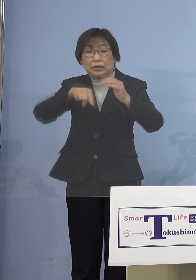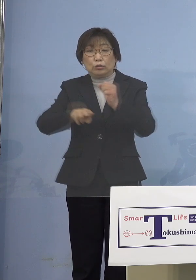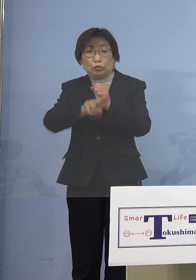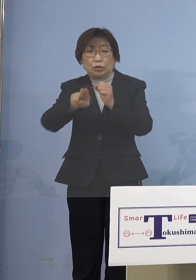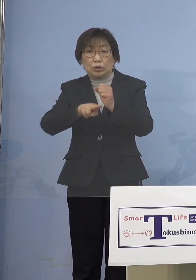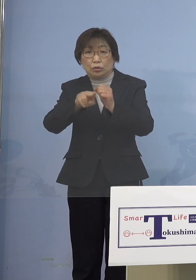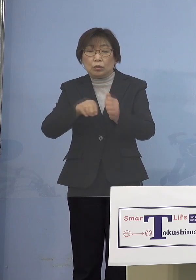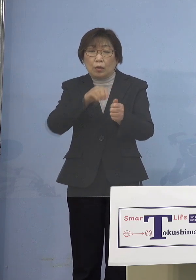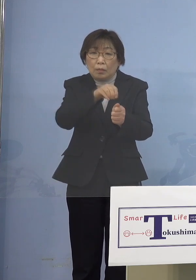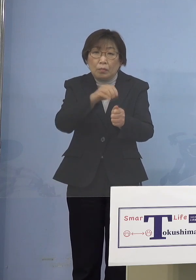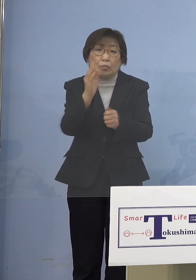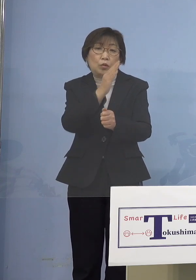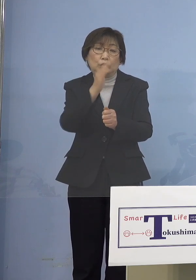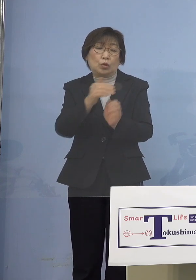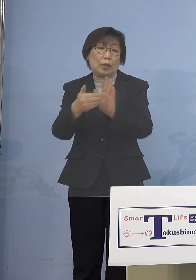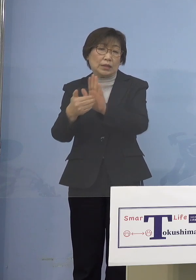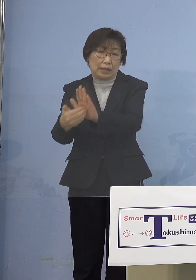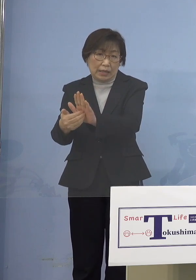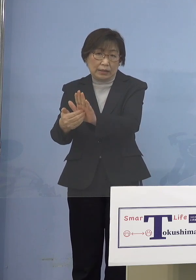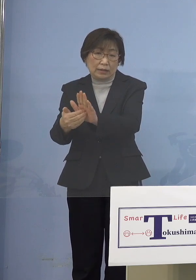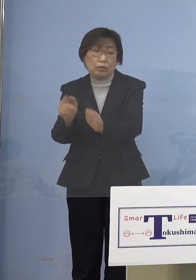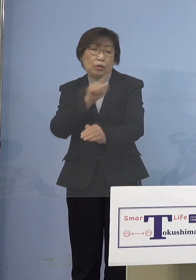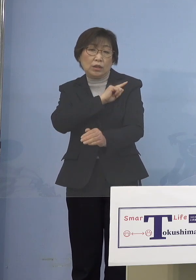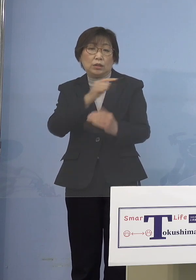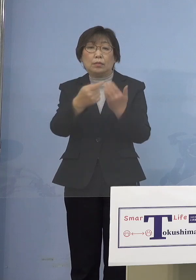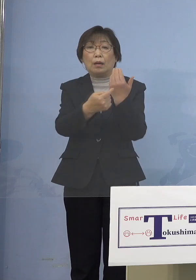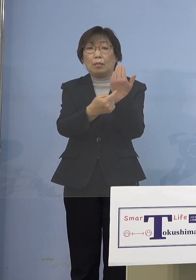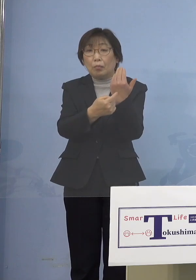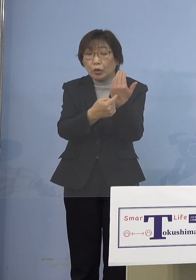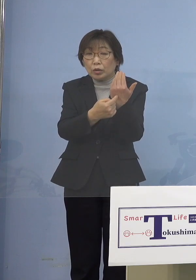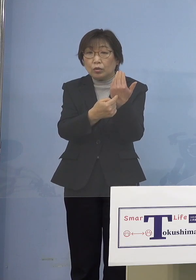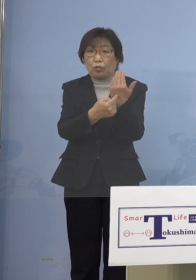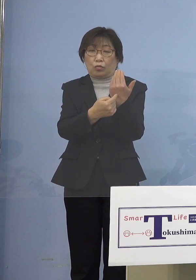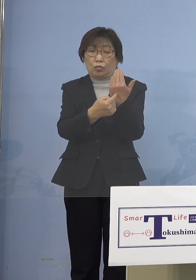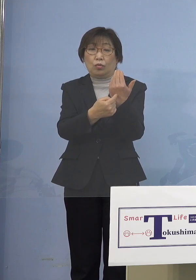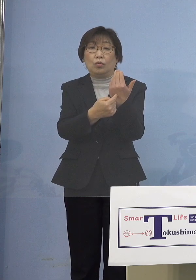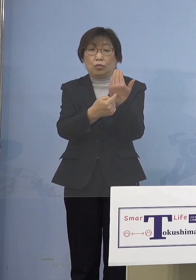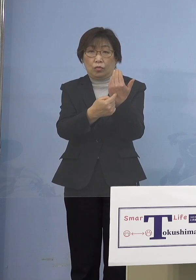といった点での1番のポイント 肝のところということになるので